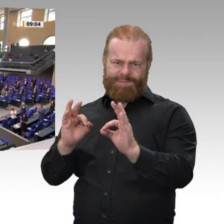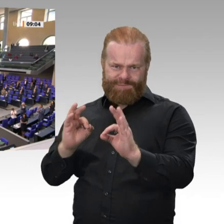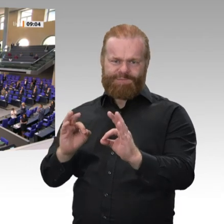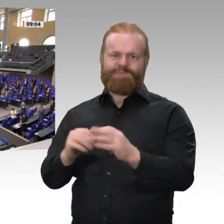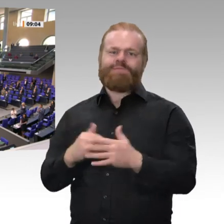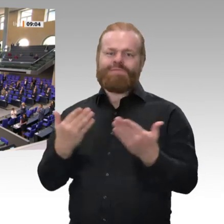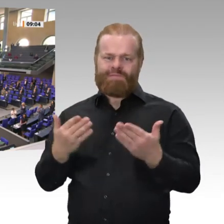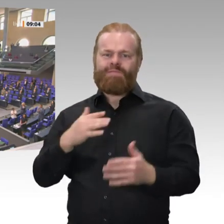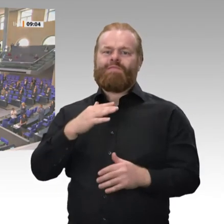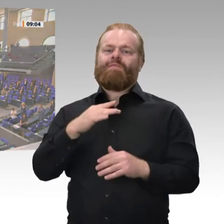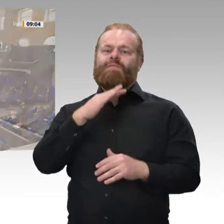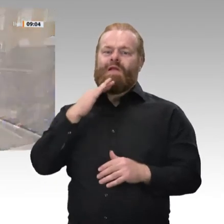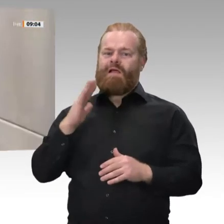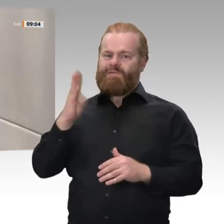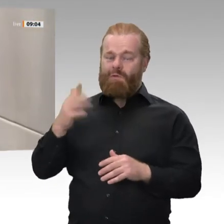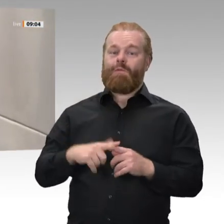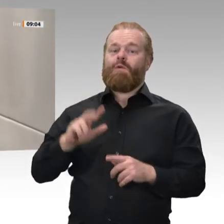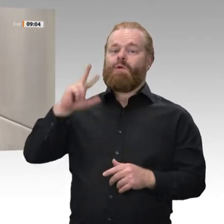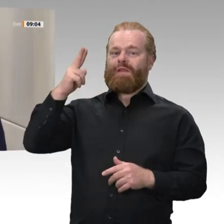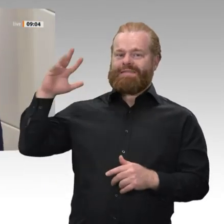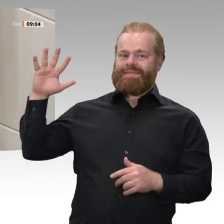Es gibt keinen Handschlag in Coronazeiten.